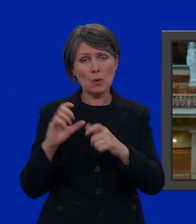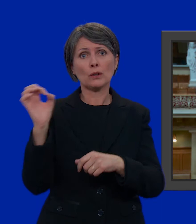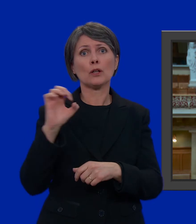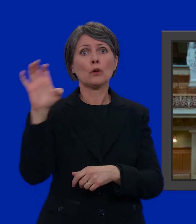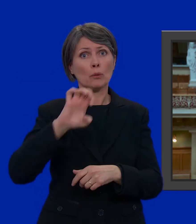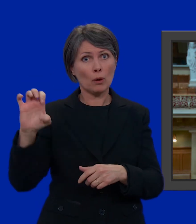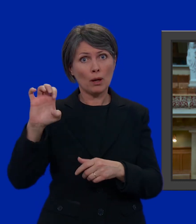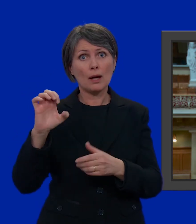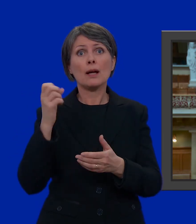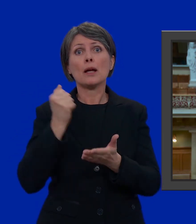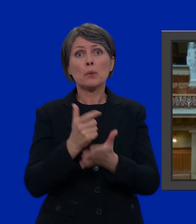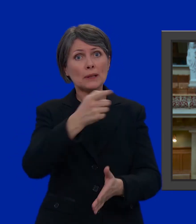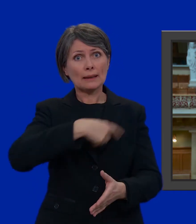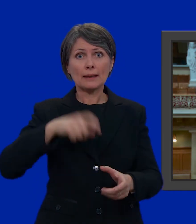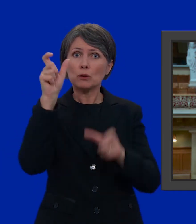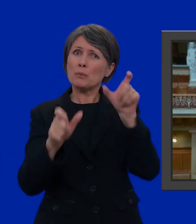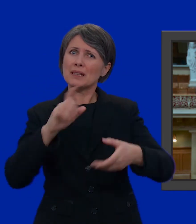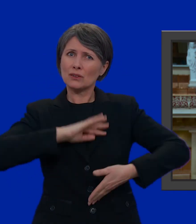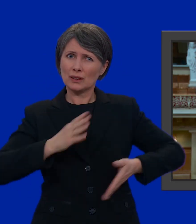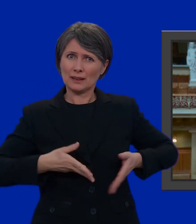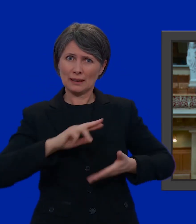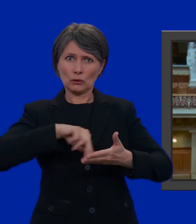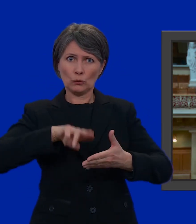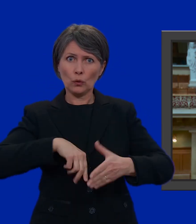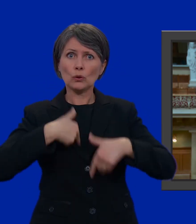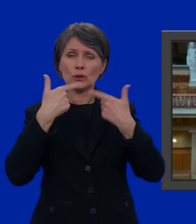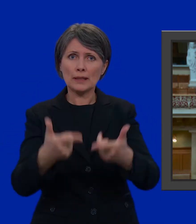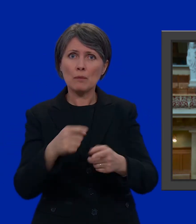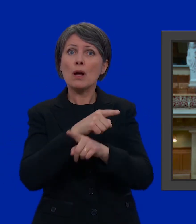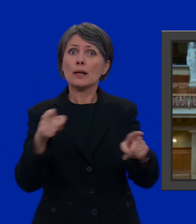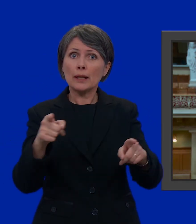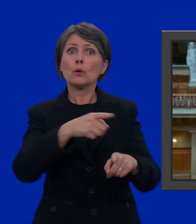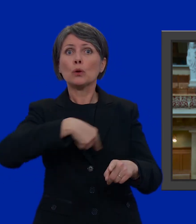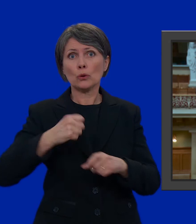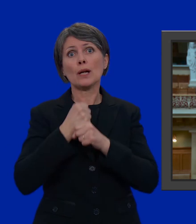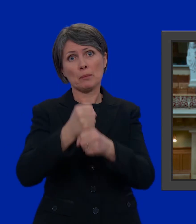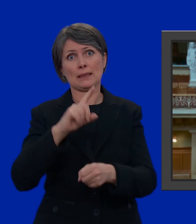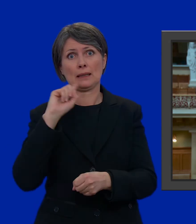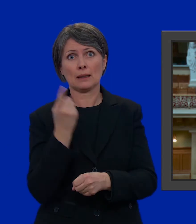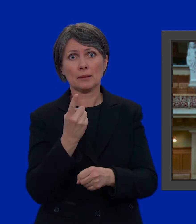È quindi importante che noi diamo un voto a quel candidato o a quei candidati che ci rappresentano al meglio.